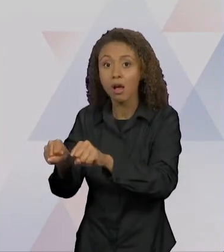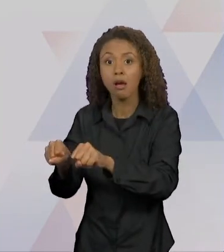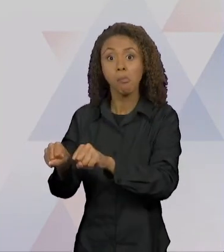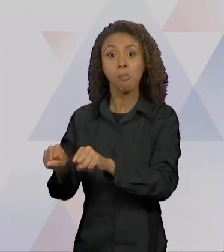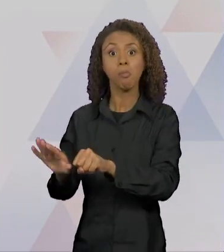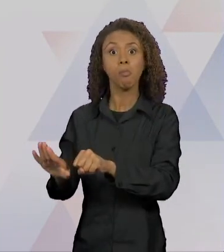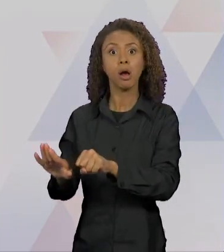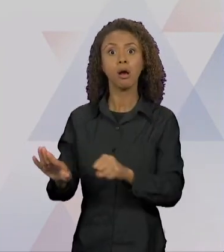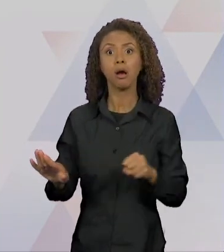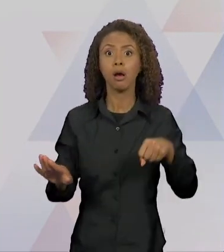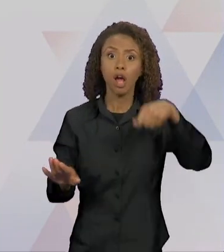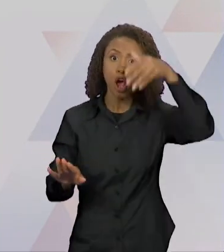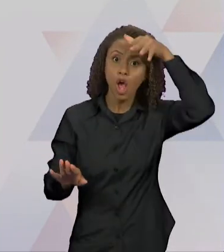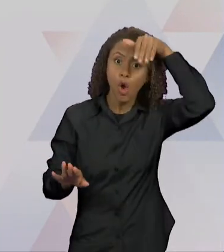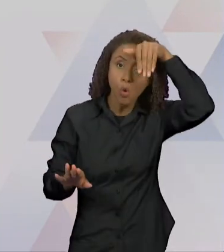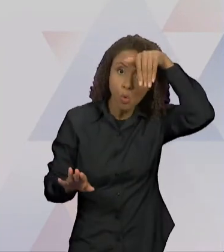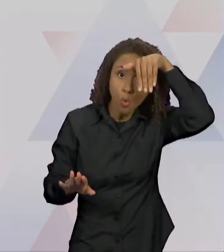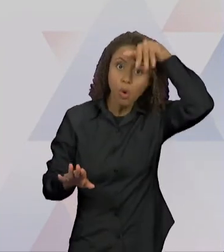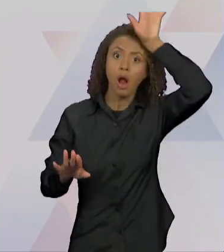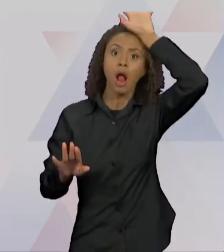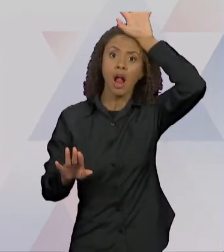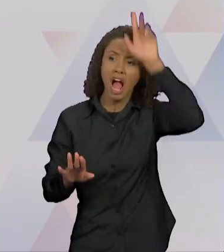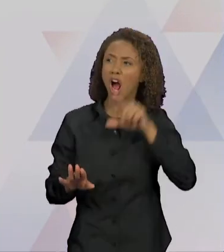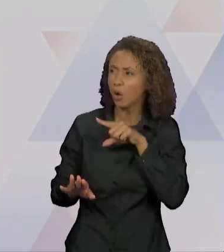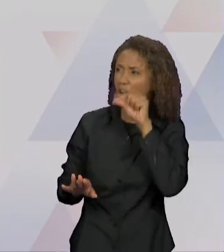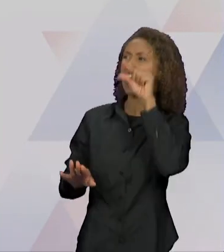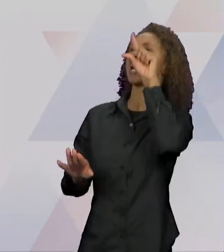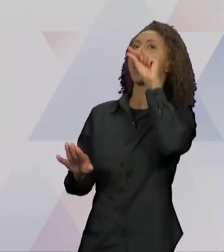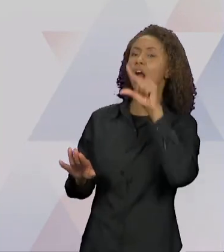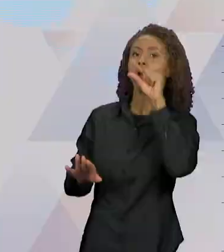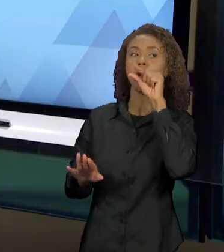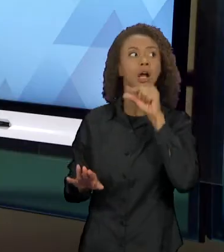CANTAR, ONDE O GALO CANTA, LÁ HÁ JANTAR." DAÍ